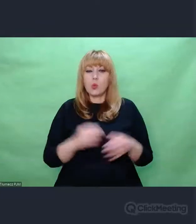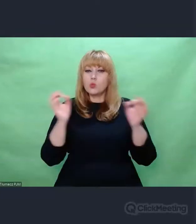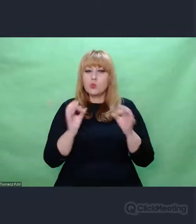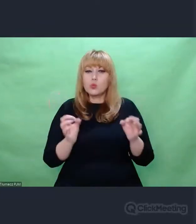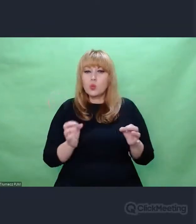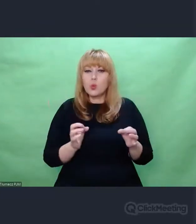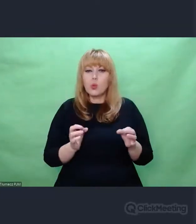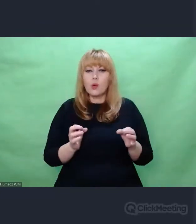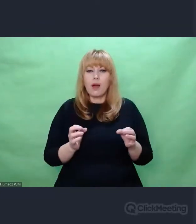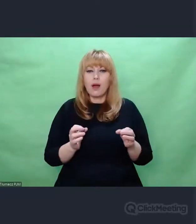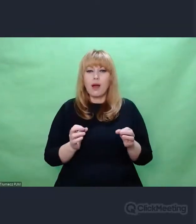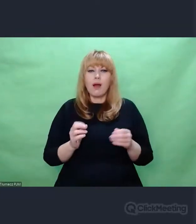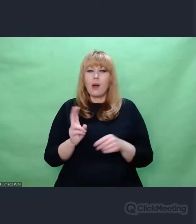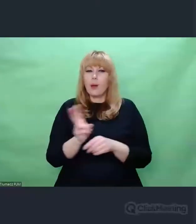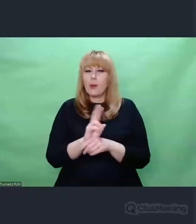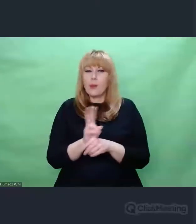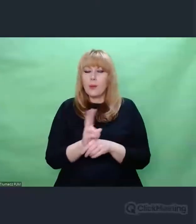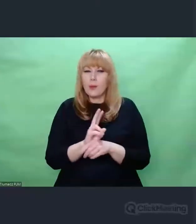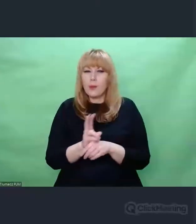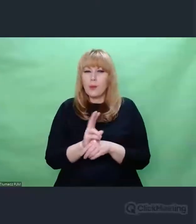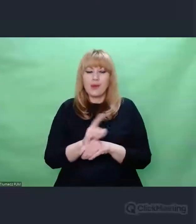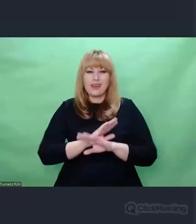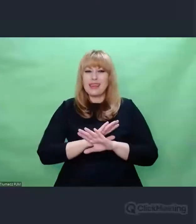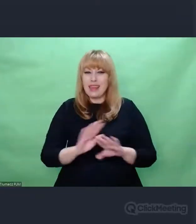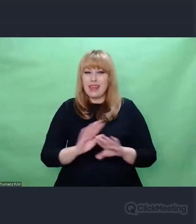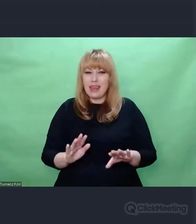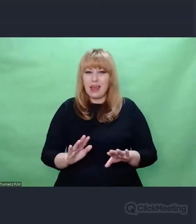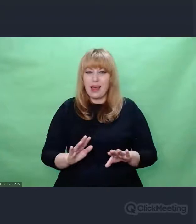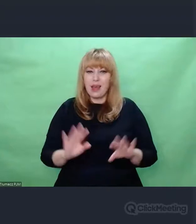wynikającą z podejmowania własnych decyzji